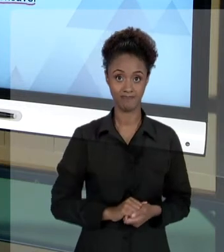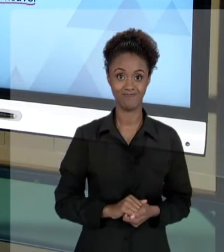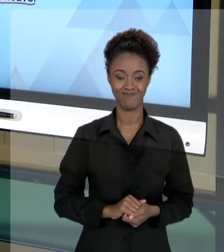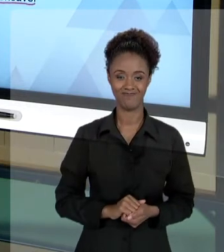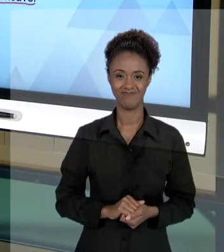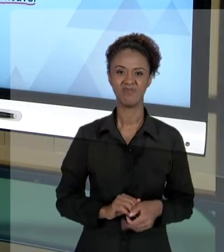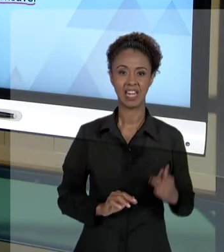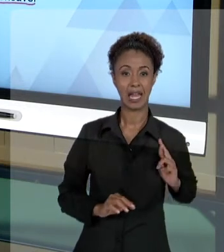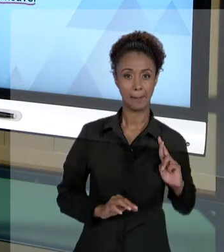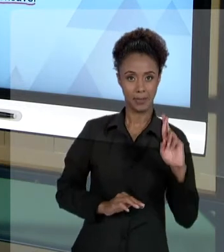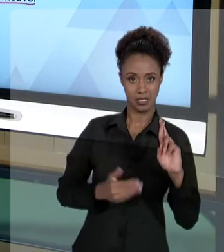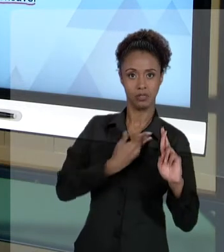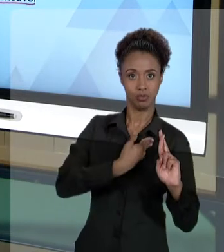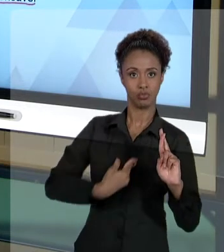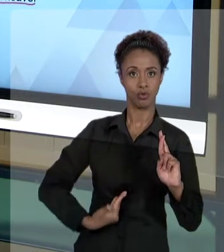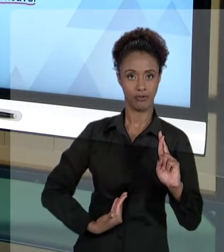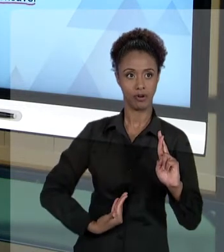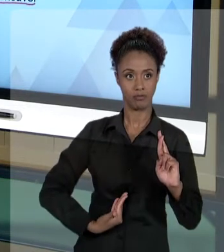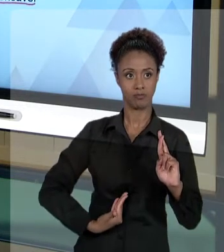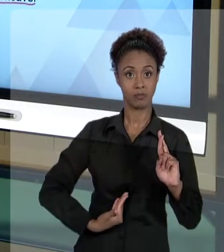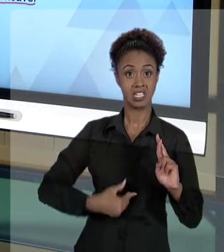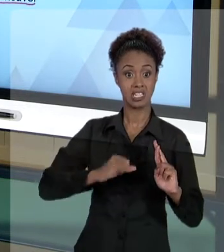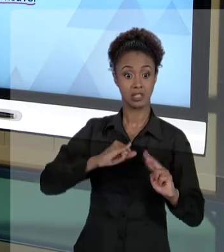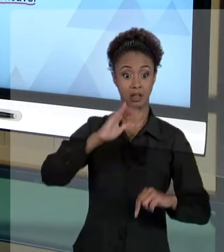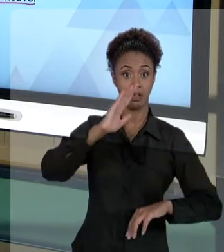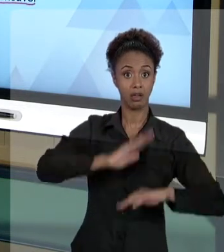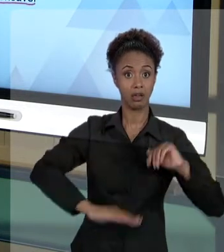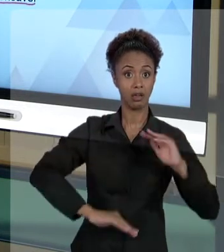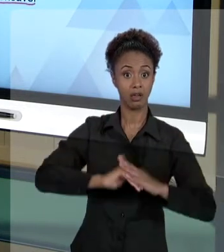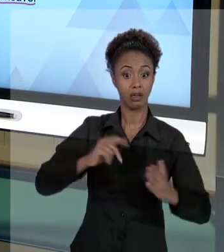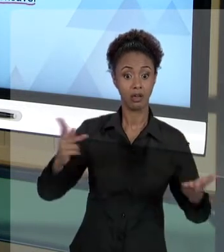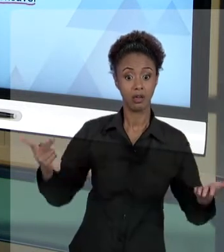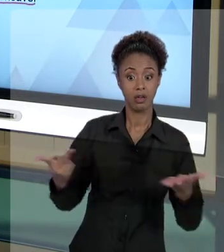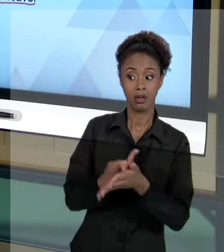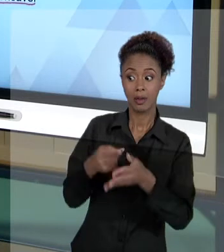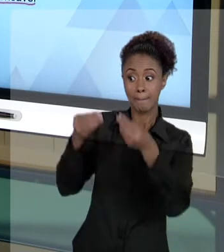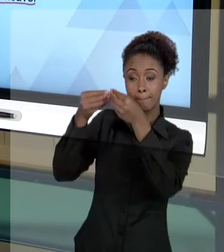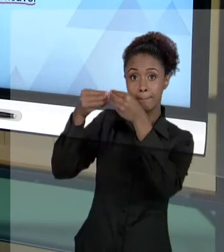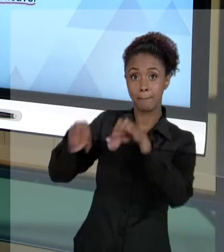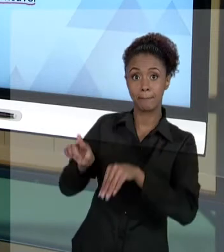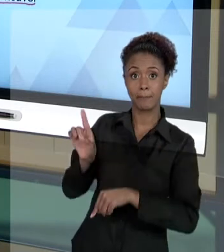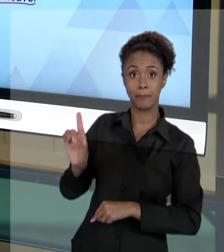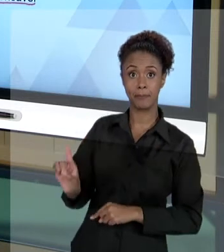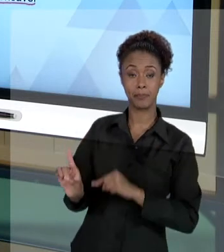AGENTE PÚBLICO ALI, AO AGIR, QUE PREJUDIQUE TERCEIROS, QUE NÃO TENHA AQUELES CUIDADOS ÉTICOS